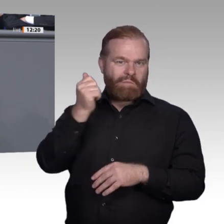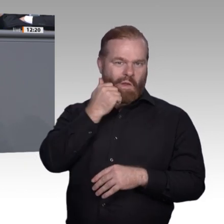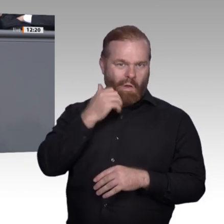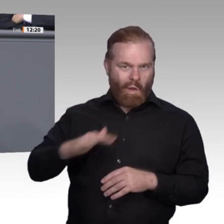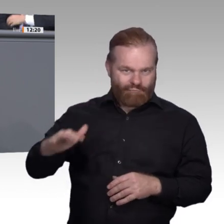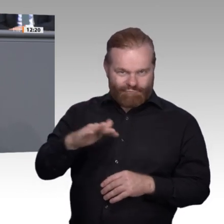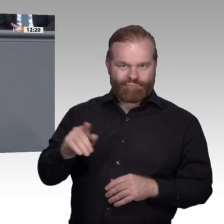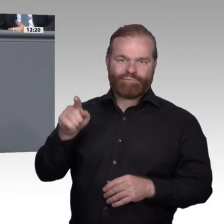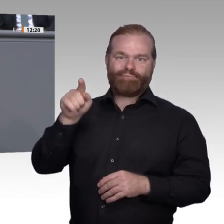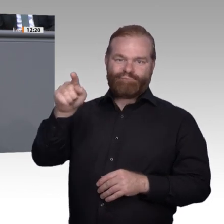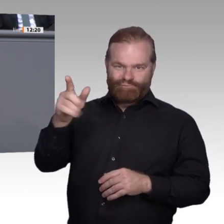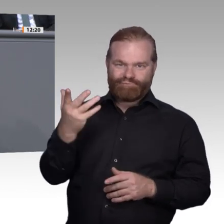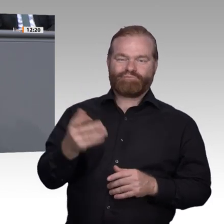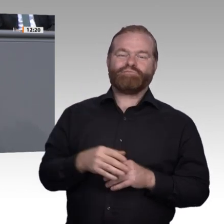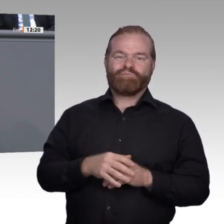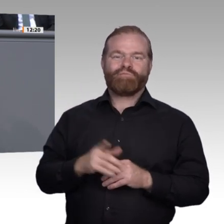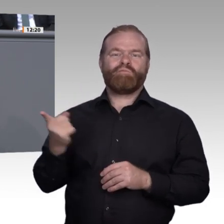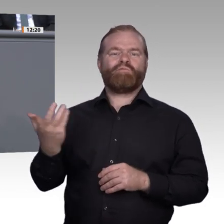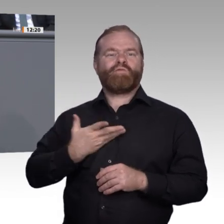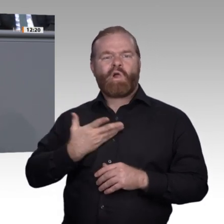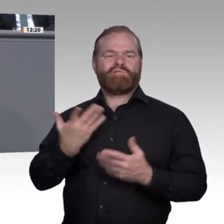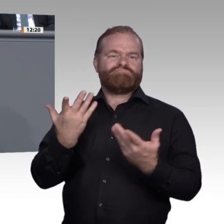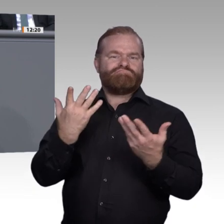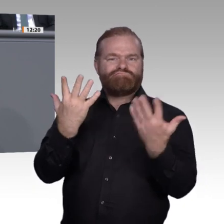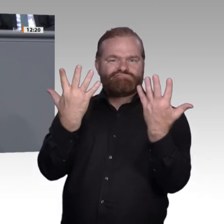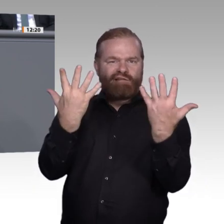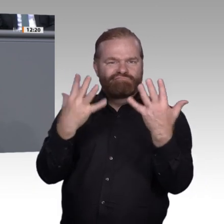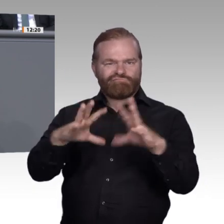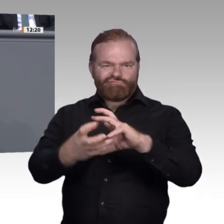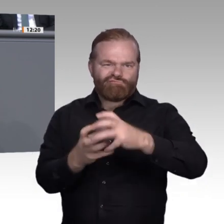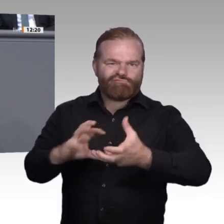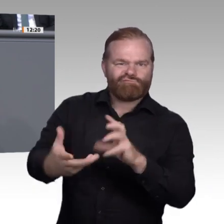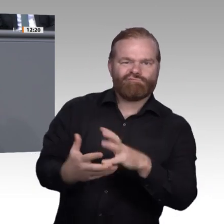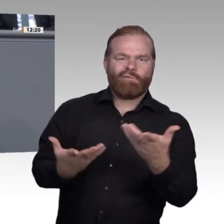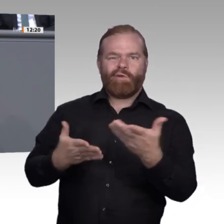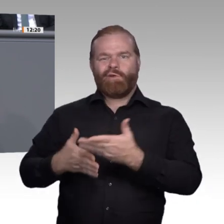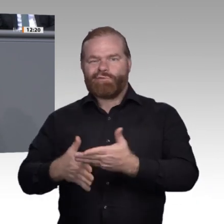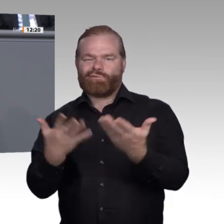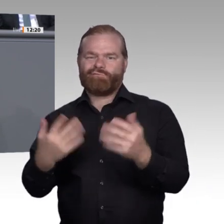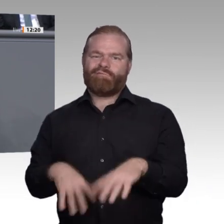hat er dafür nur Kopfschütteln geerntet. Die Hände in einem Urlaub auf dem Bauernhof schmutzig machen?